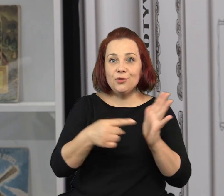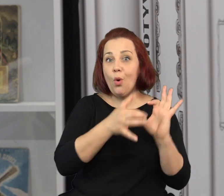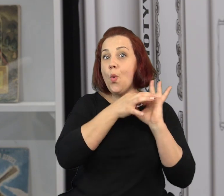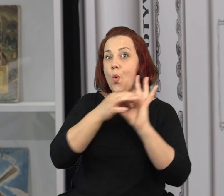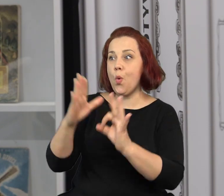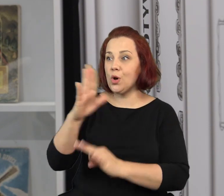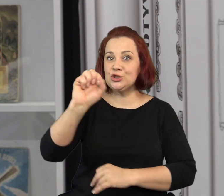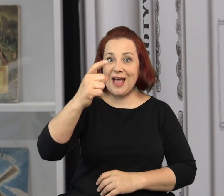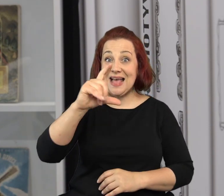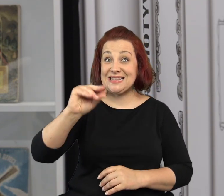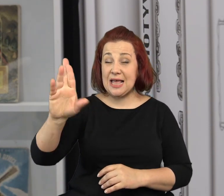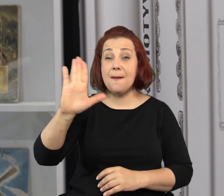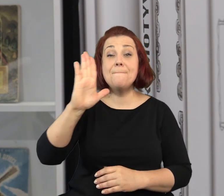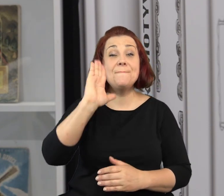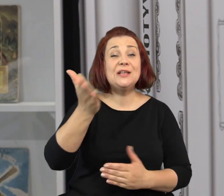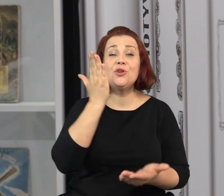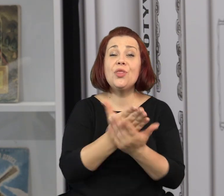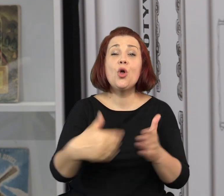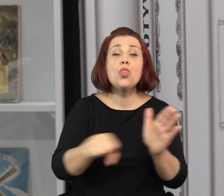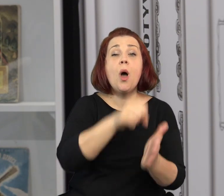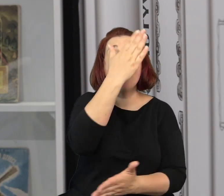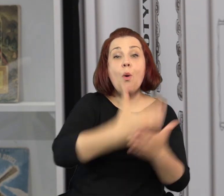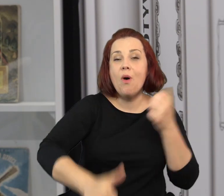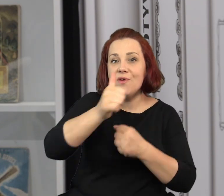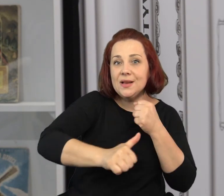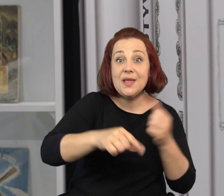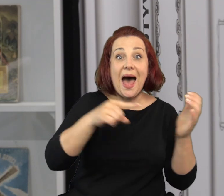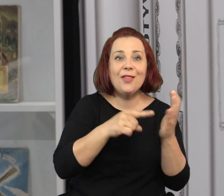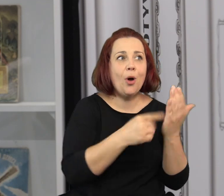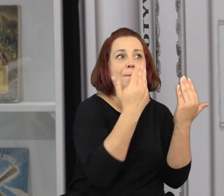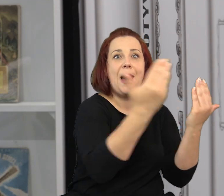Ponieważ, o ile wystawa poświęcona Szancerowi będzie u nas tylko do połowy lipca,